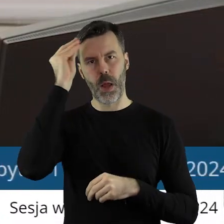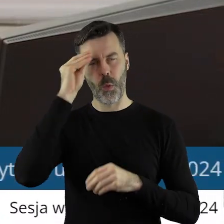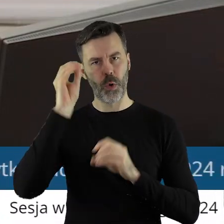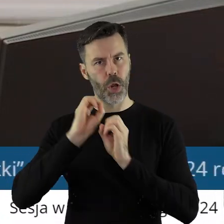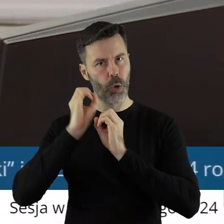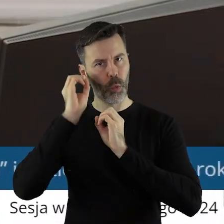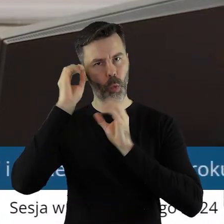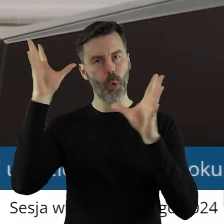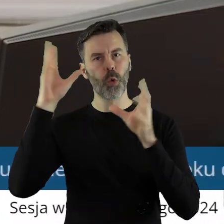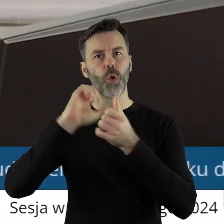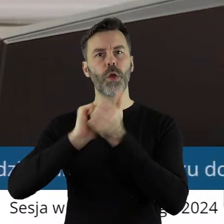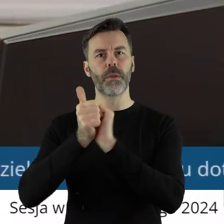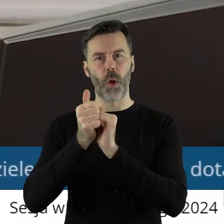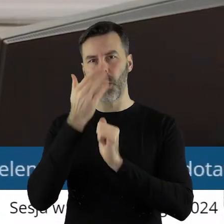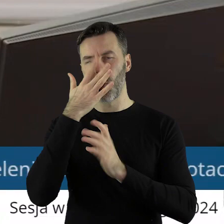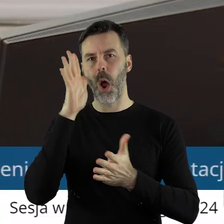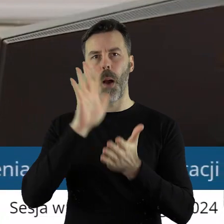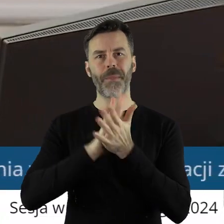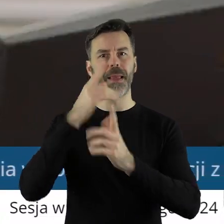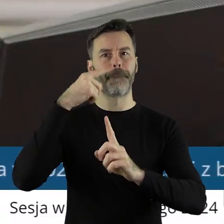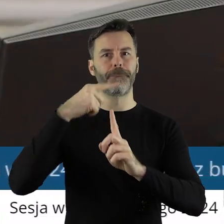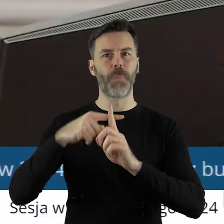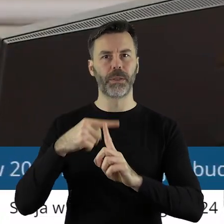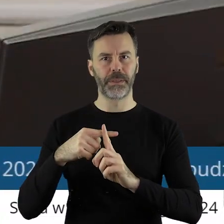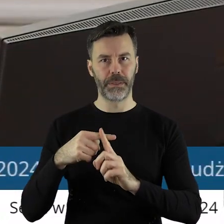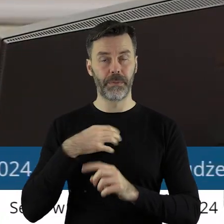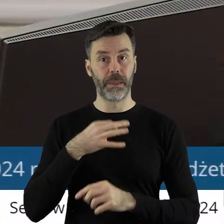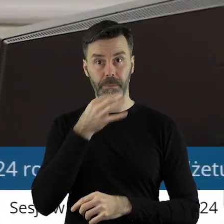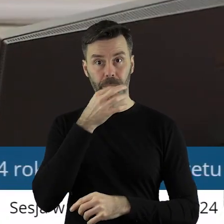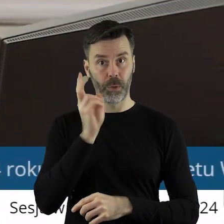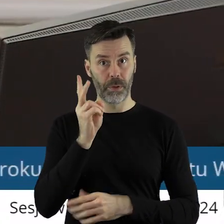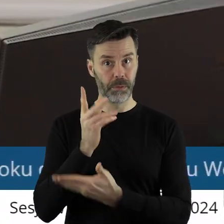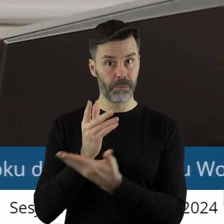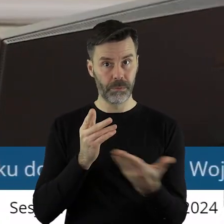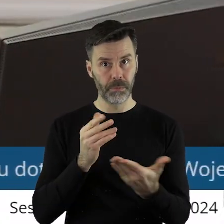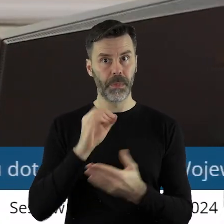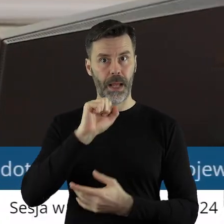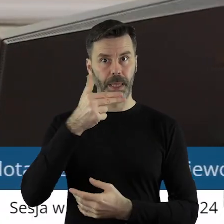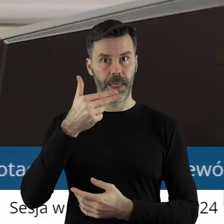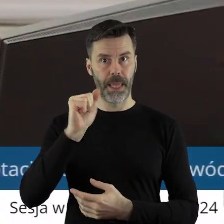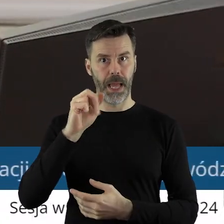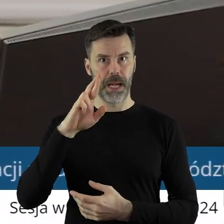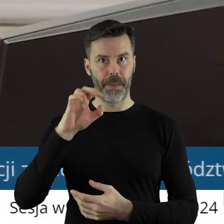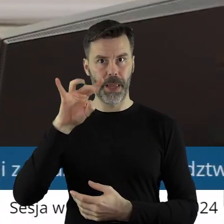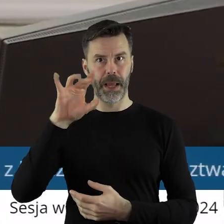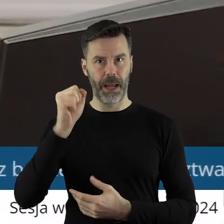Kultury i Sportu. Kto z państwa radnych chciałby zabrać głos w tym punkcie? Proszę bardzo, panie Anna Rabiega.